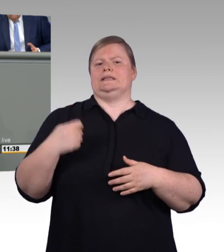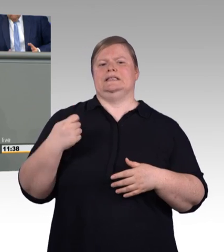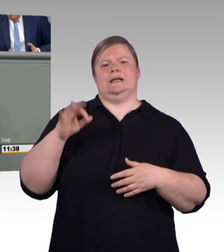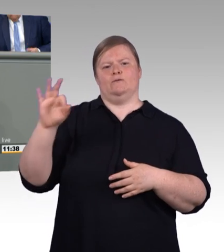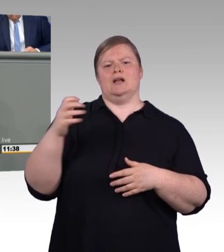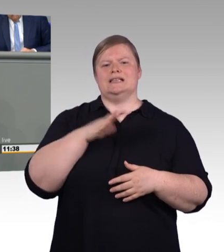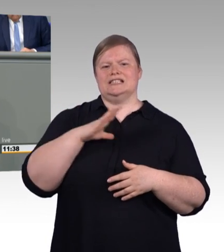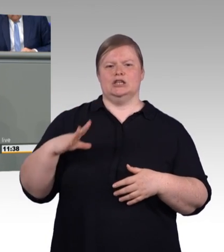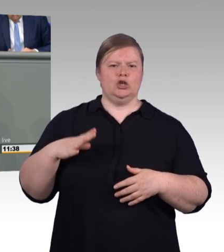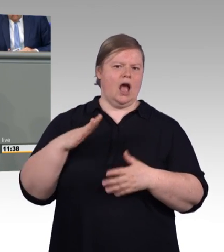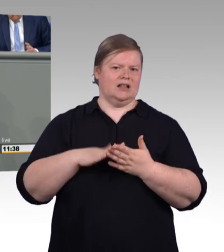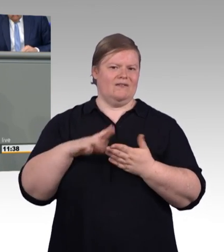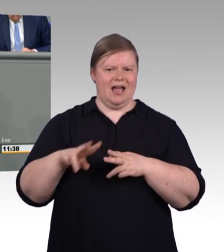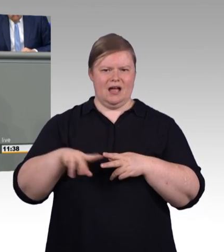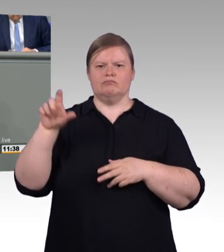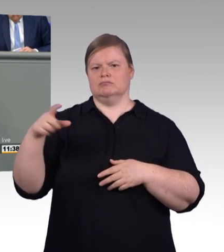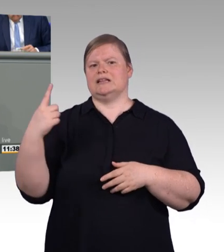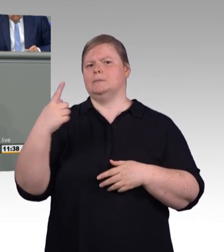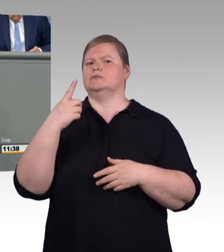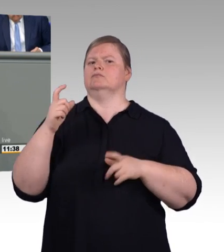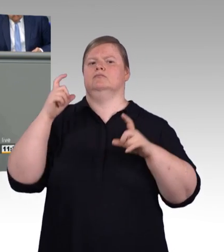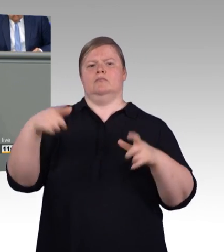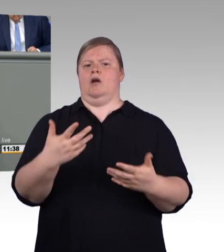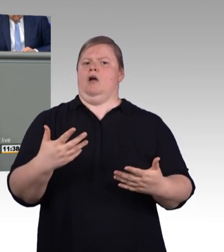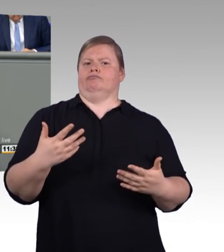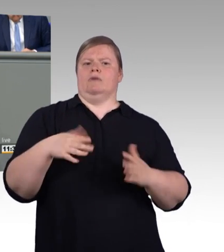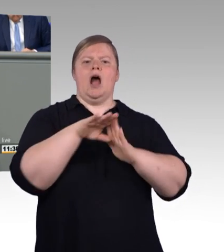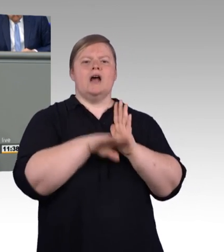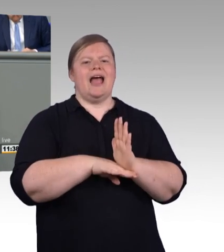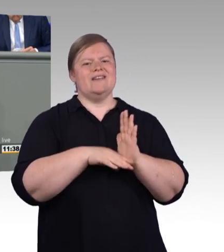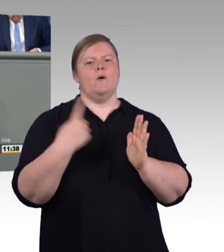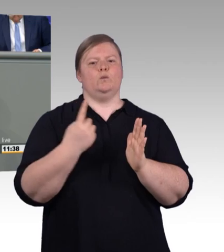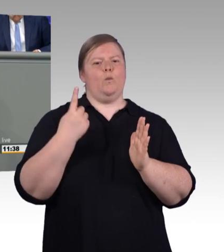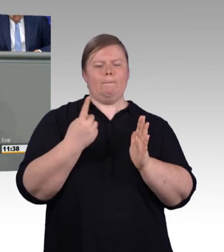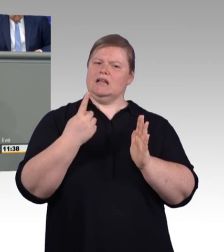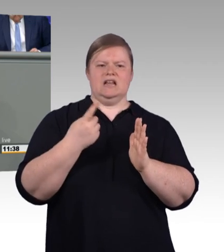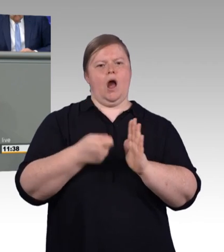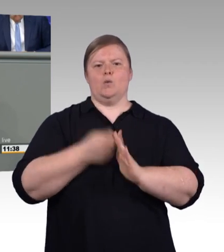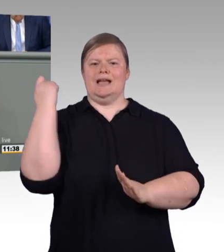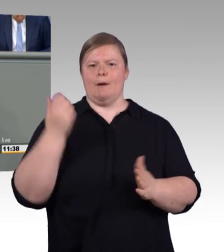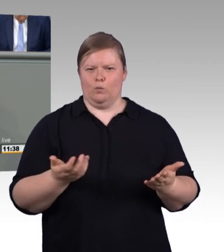weiter auszubilden. Das, meine Damen und Herren, wäre ein verheerender Effekt und wir können alle miteinander hoffen,